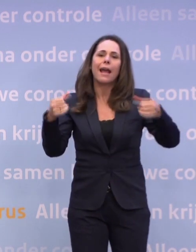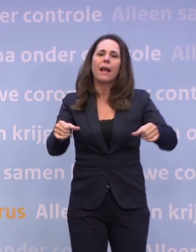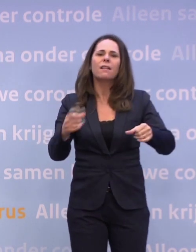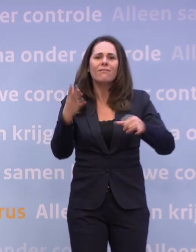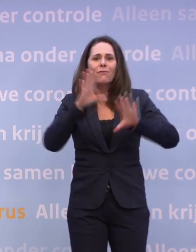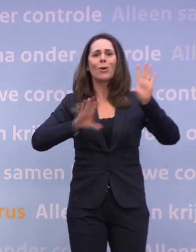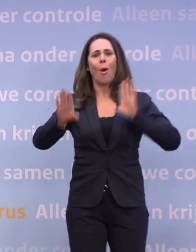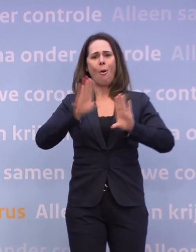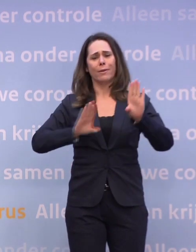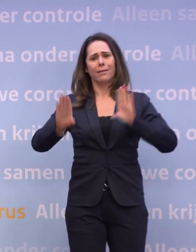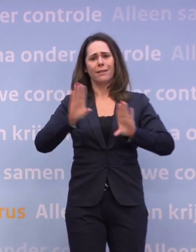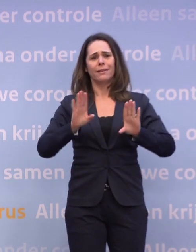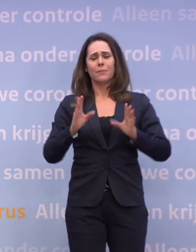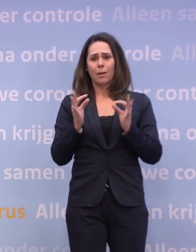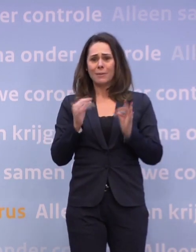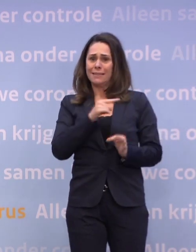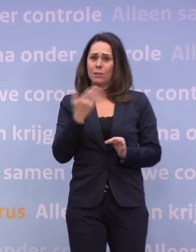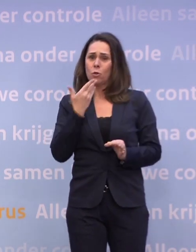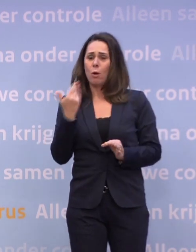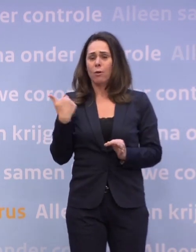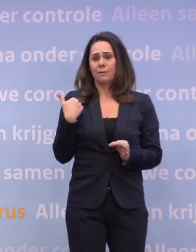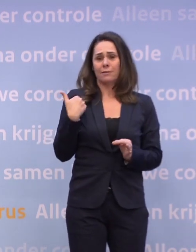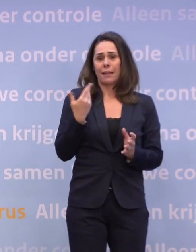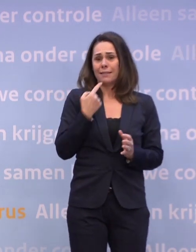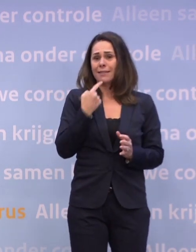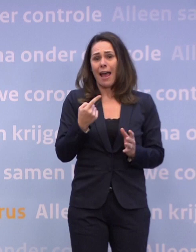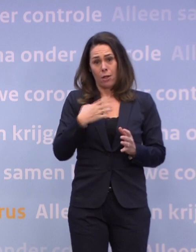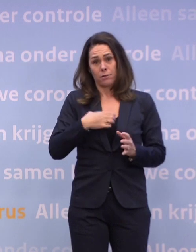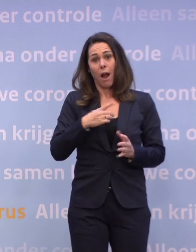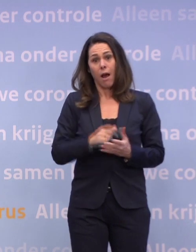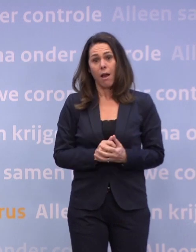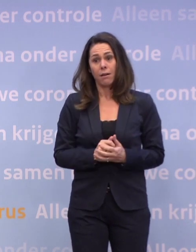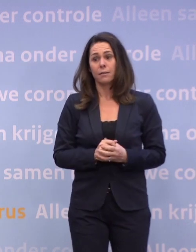Laten we dat nou voorkomen, dat is precies wat Hugo zegt, dat doen we met ons gedrag. NU.nl.